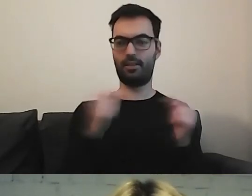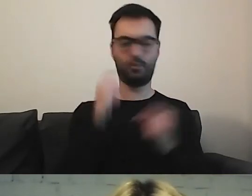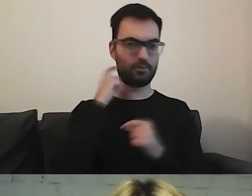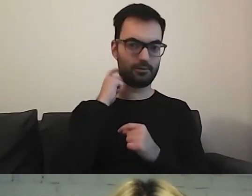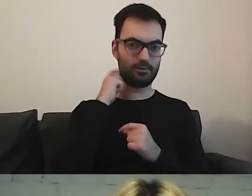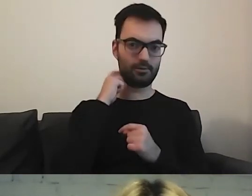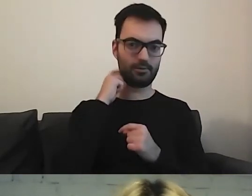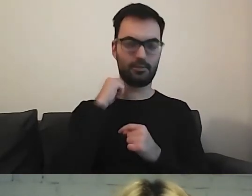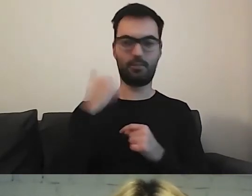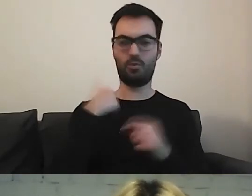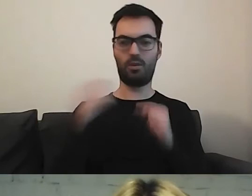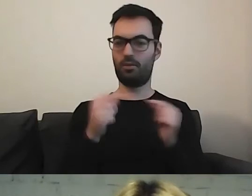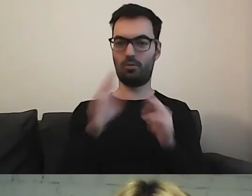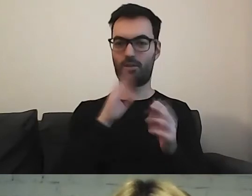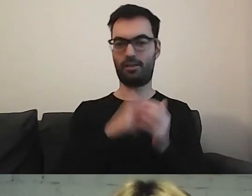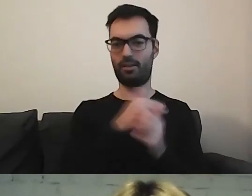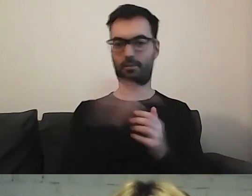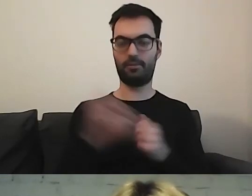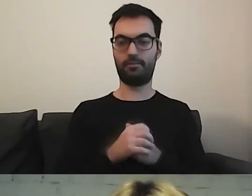Otarłam się o nią, czytałam co nieco.